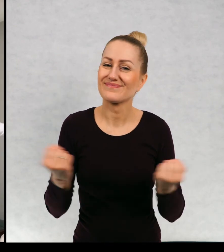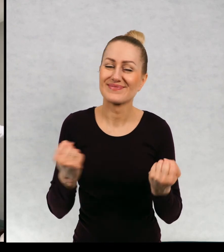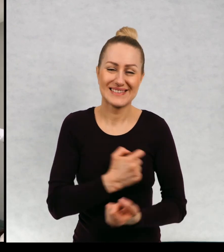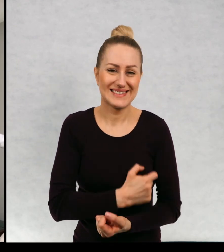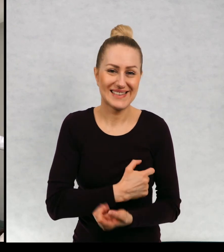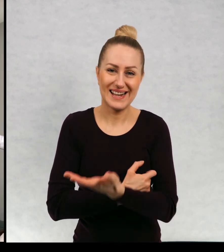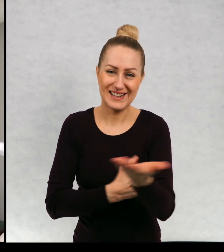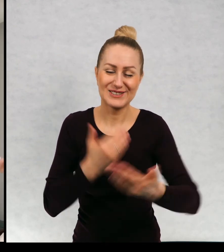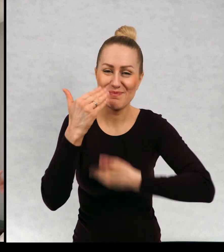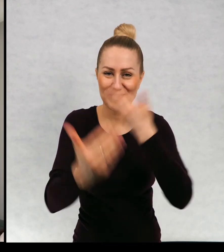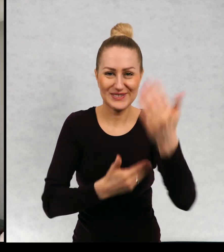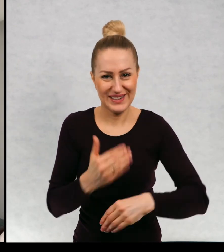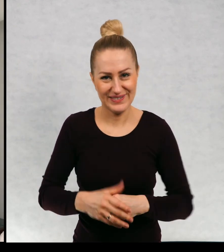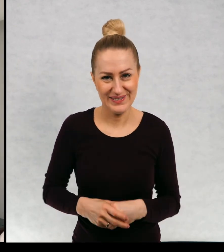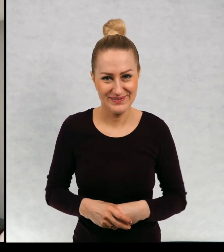Bardzo serdecznie Was Pozdrawiam!